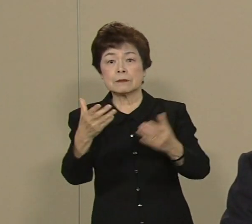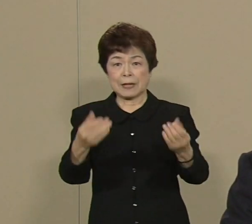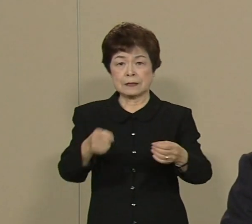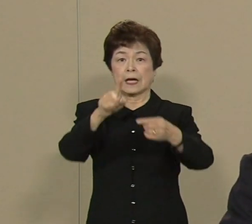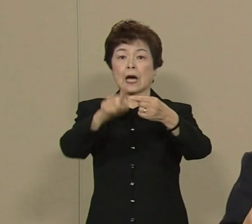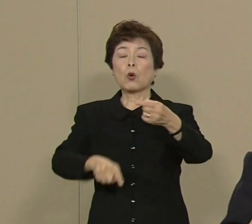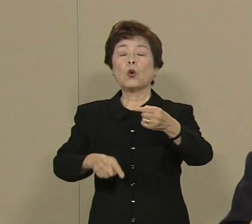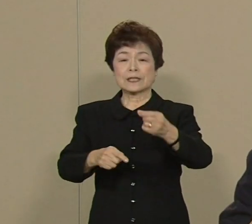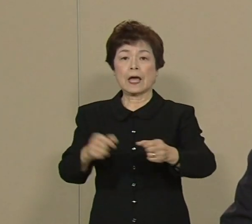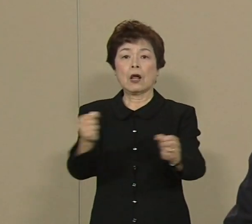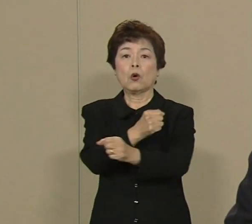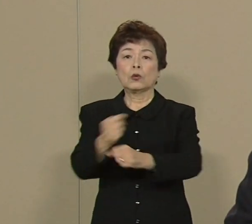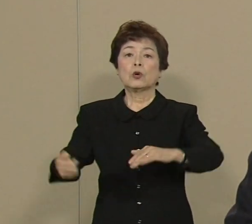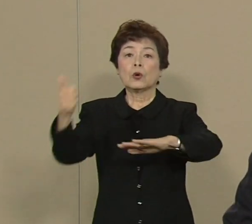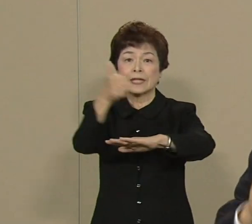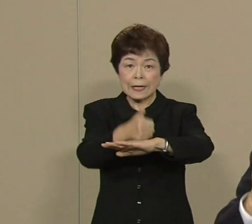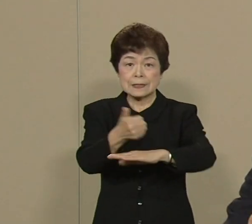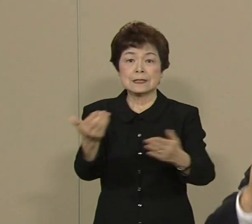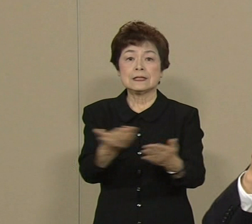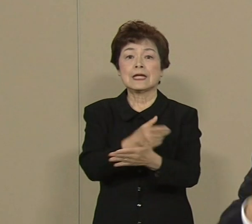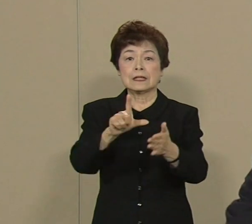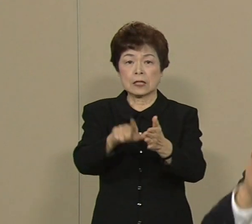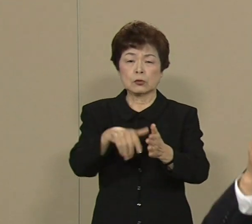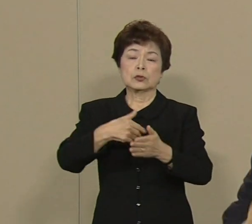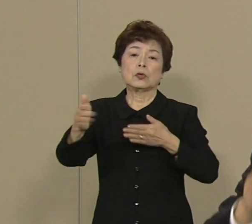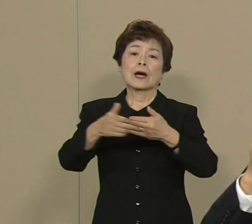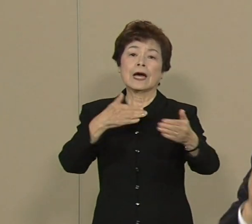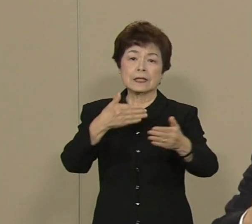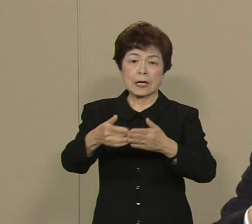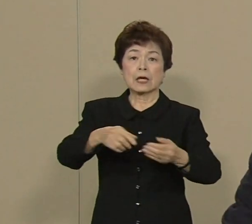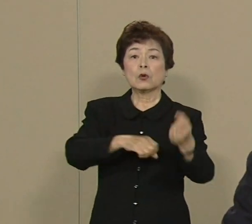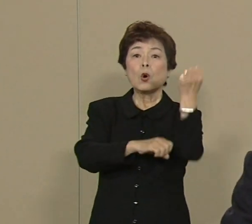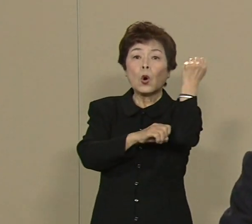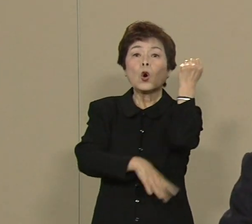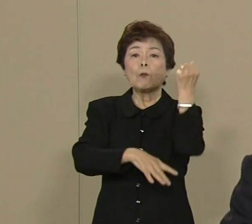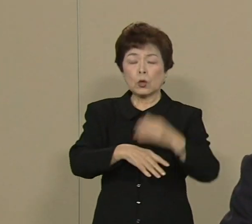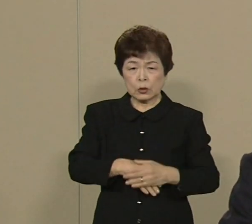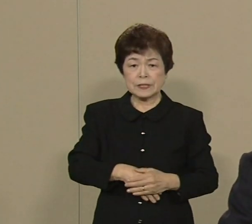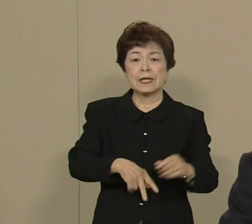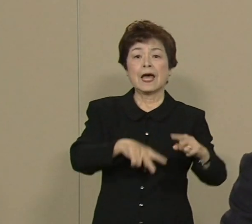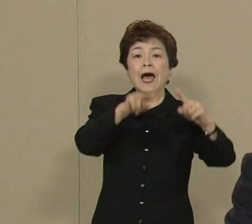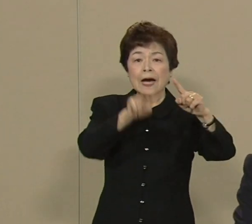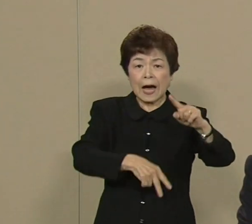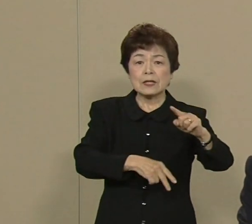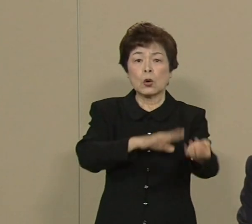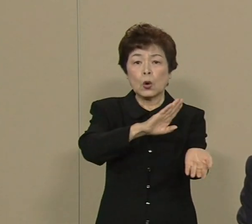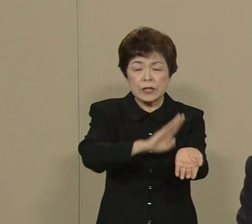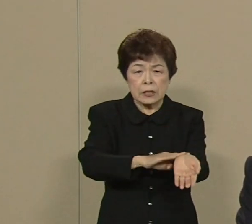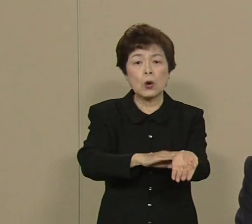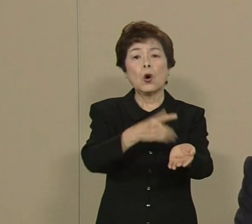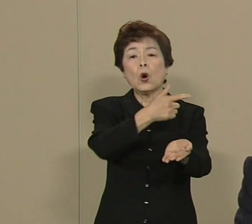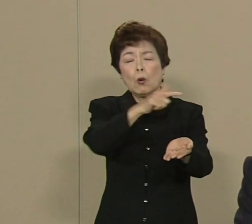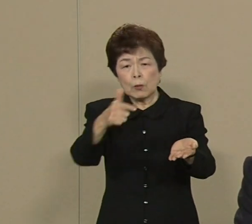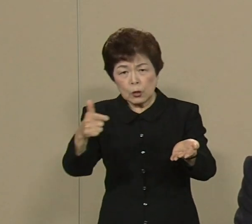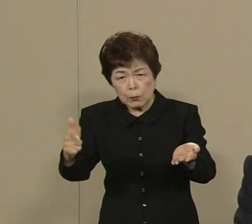もう その体験を背景に 介護 医療 年金 雇用 全力を挙げて改革に 取り組んでまいりました